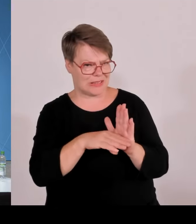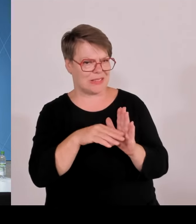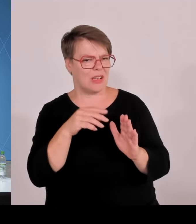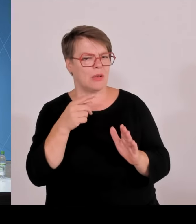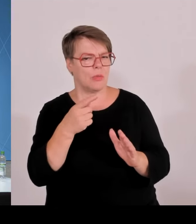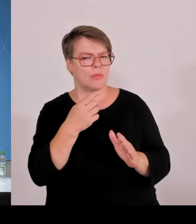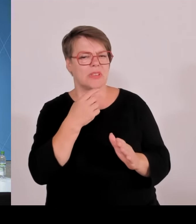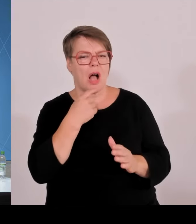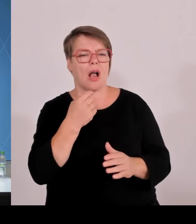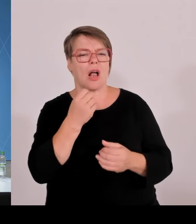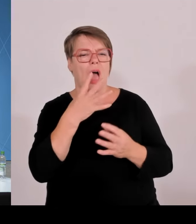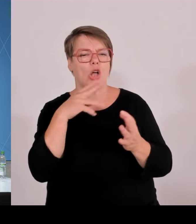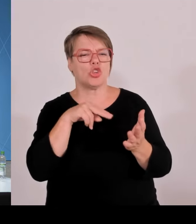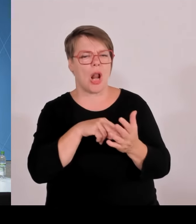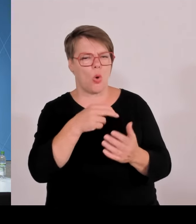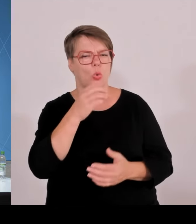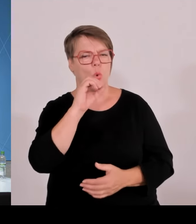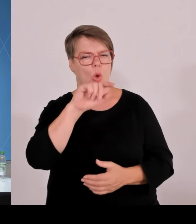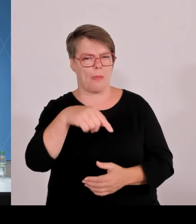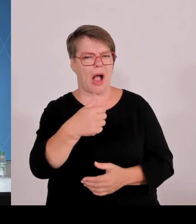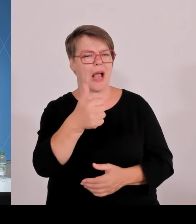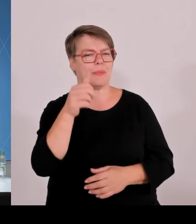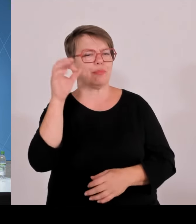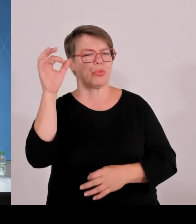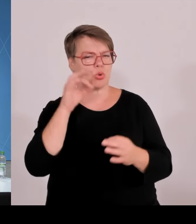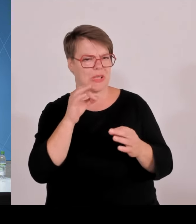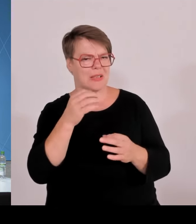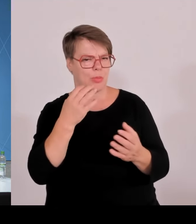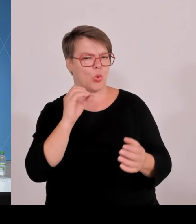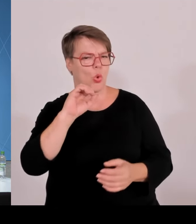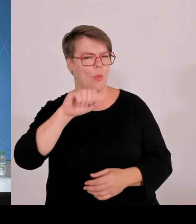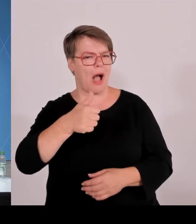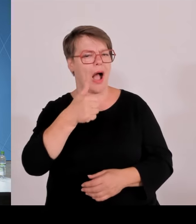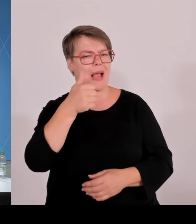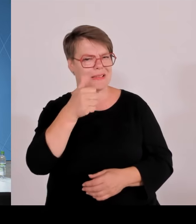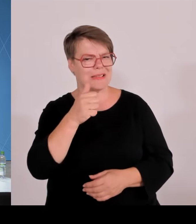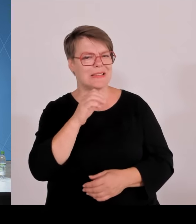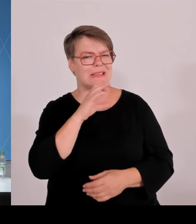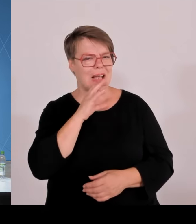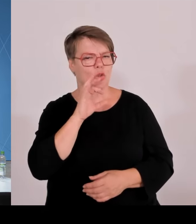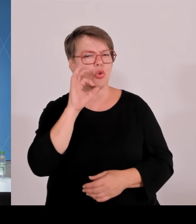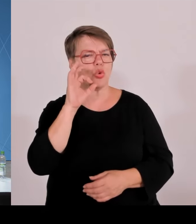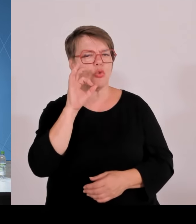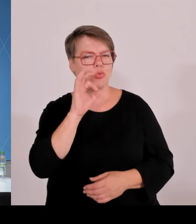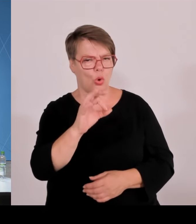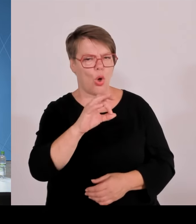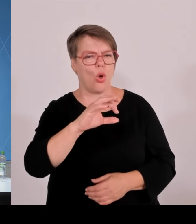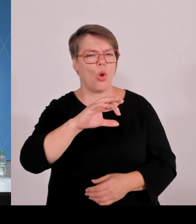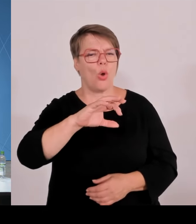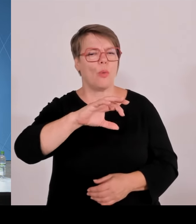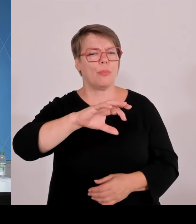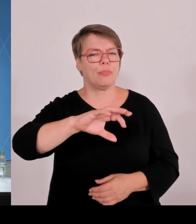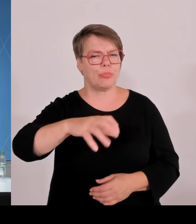Also warum optional? Und dann noch eine Frage nur für neue Anlagen über ein Megawatt. Wie viele solche Anlagen erwarten Sie